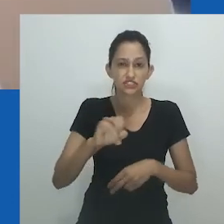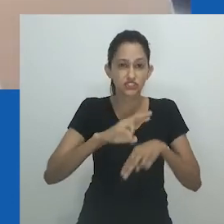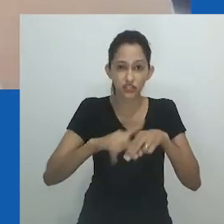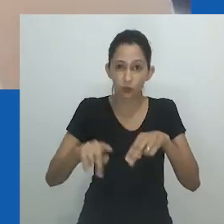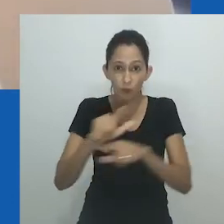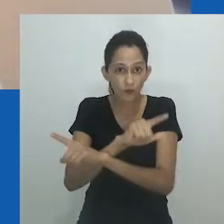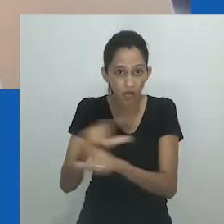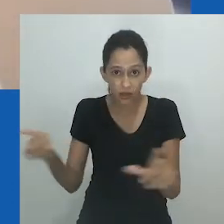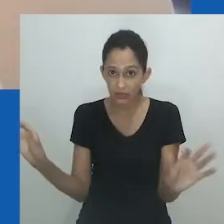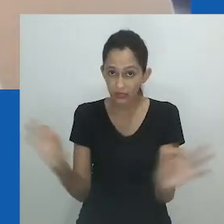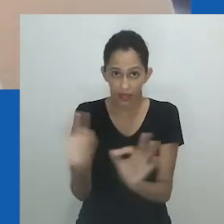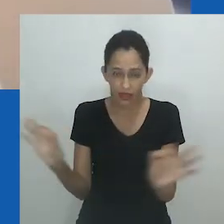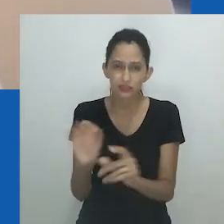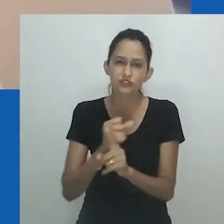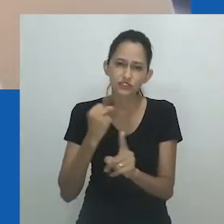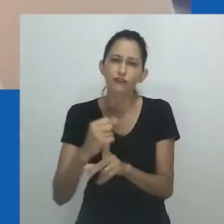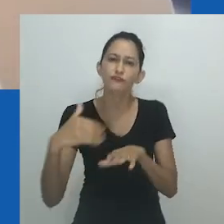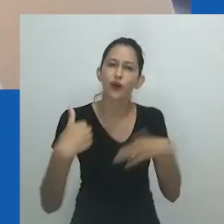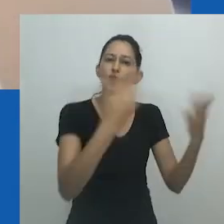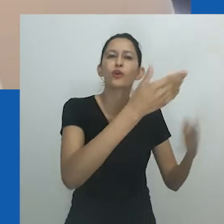Mas pode oferecer o potencial de libertação de muitas pessoas.